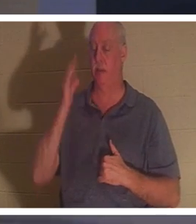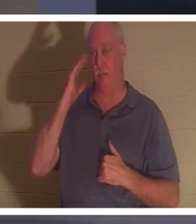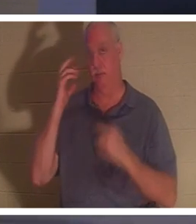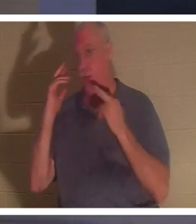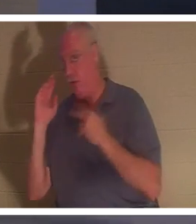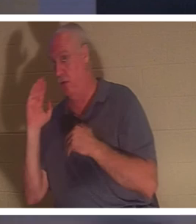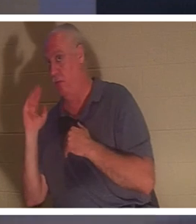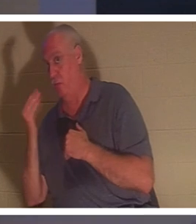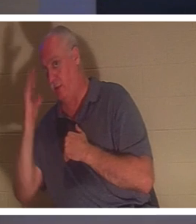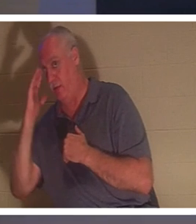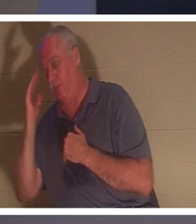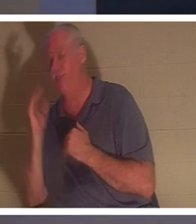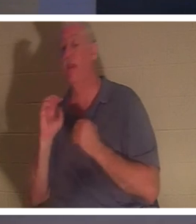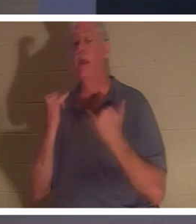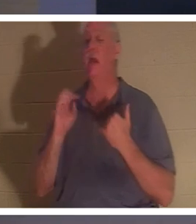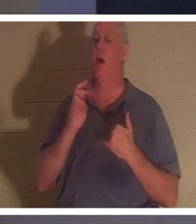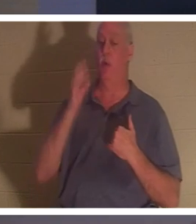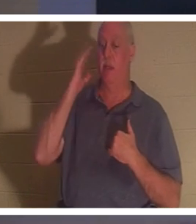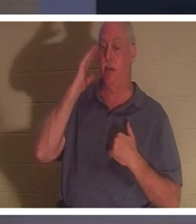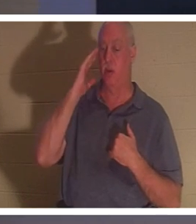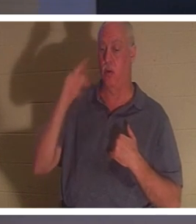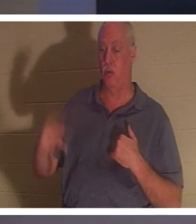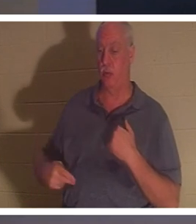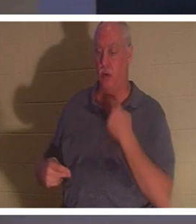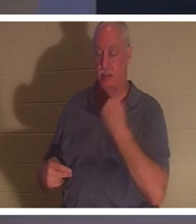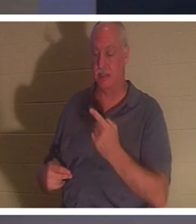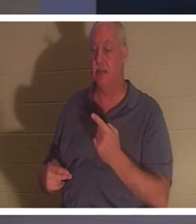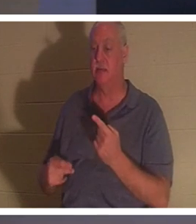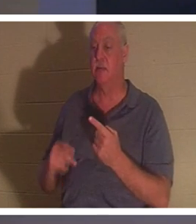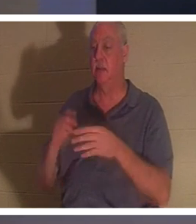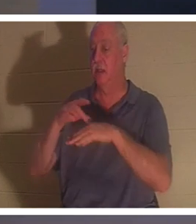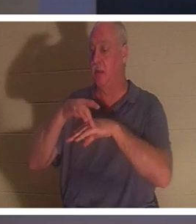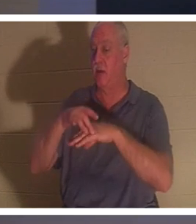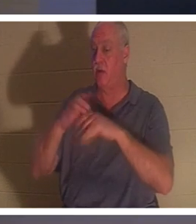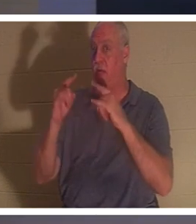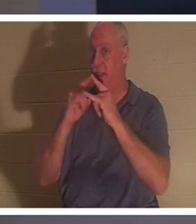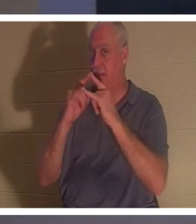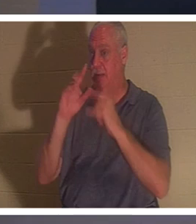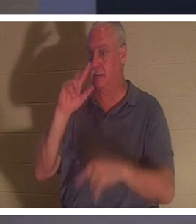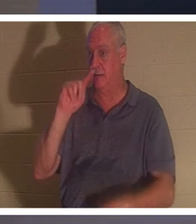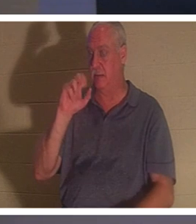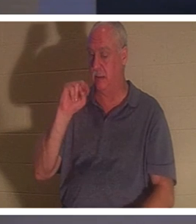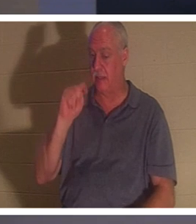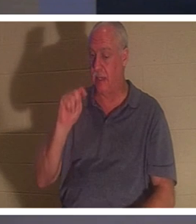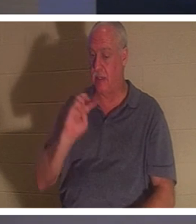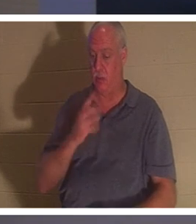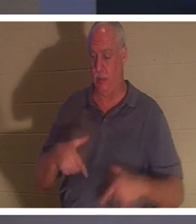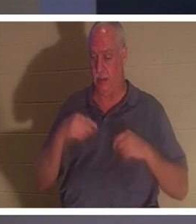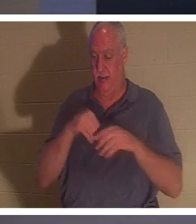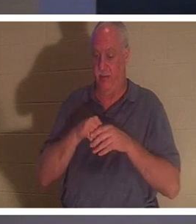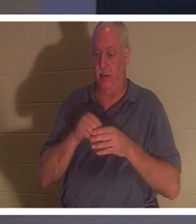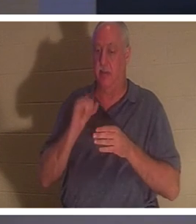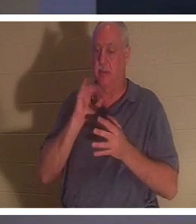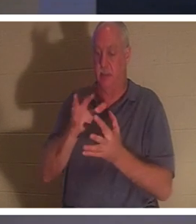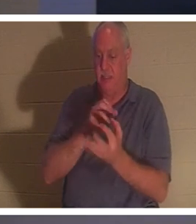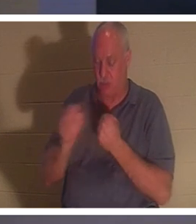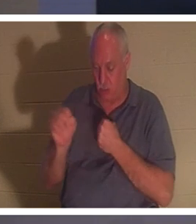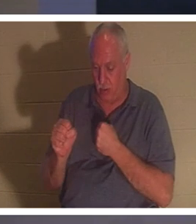? "Maintenant, nous savons" dit-il, "la tente terrestre dans laquelle nous vivons est détruite, nous avons un bâtiment